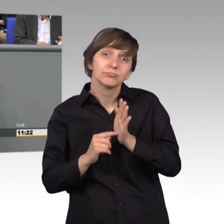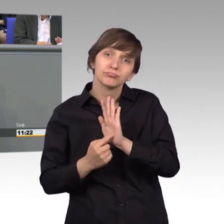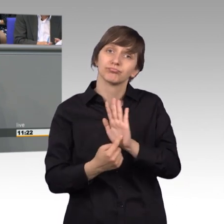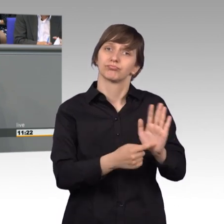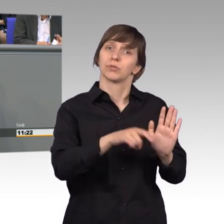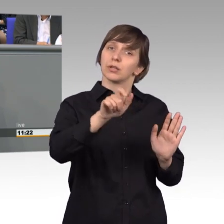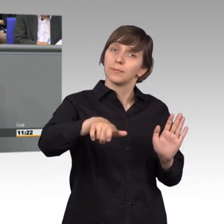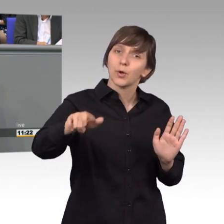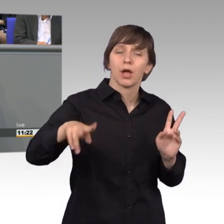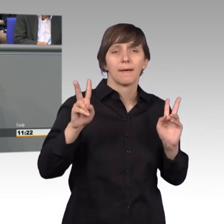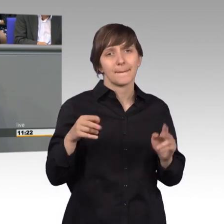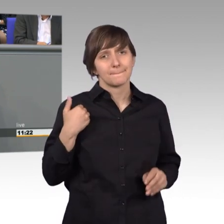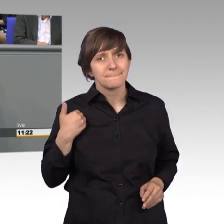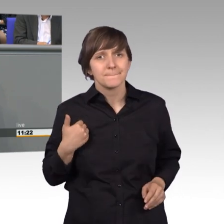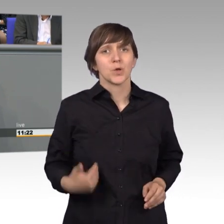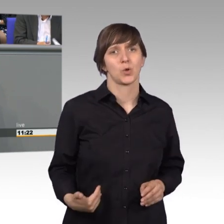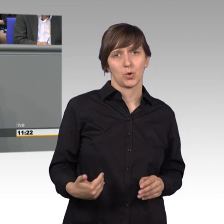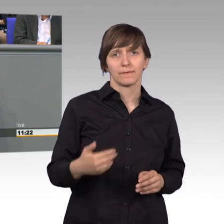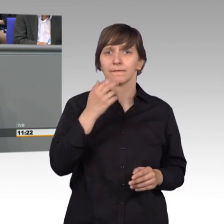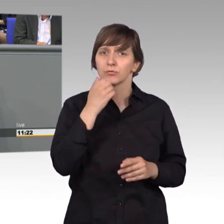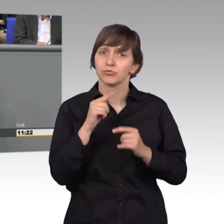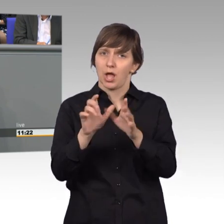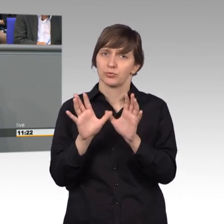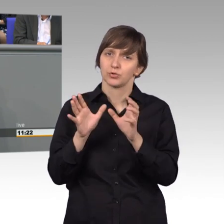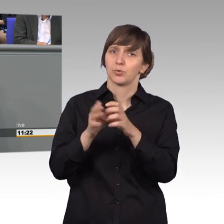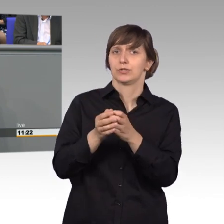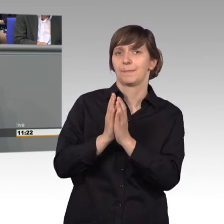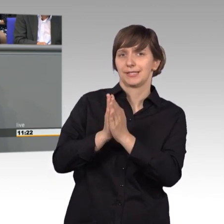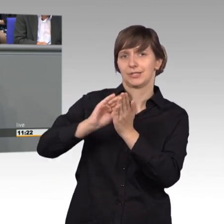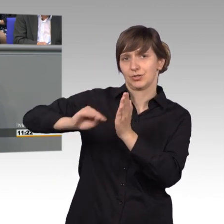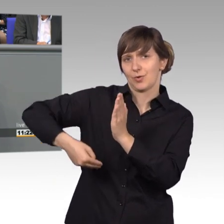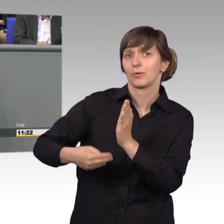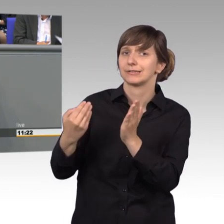die auch Bürger geben, wenn sie sich an unseren Ausschuss, an das Parlament wenden.